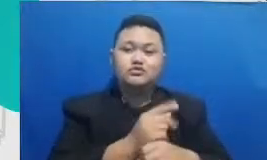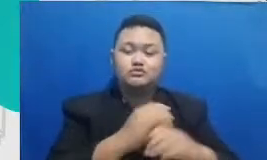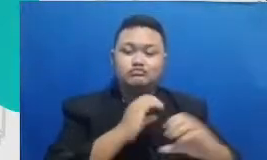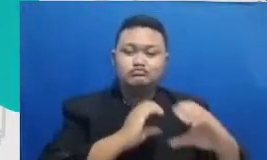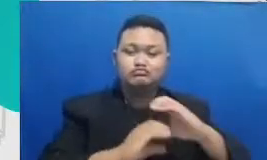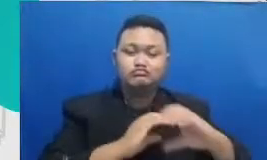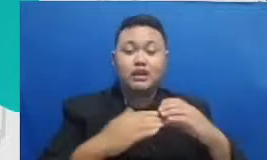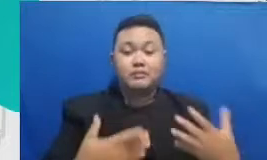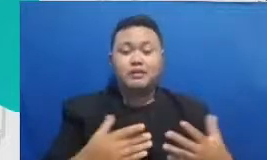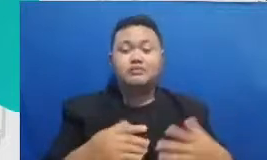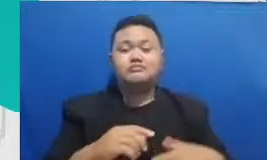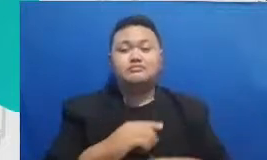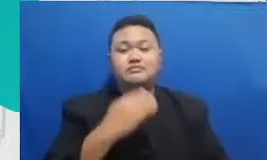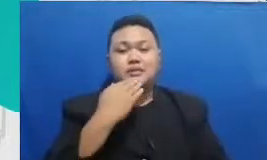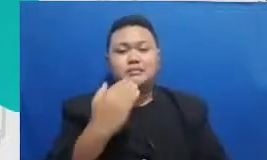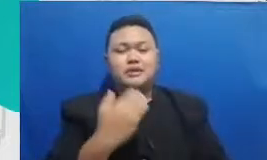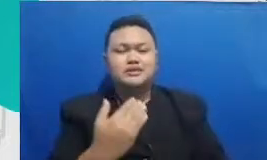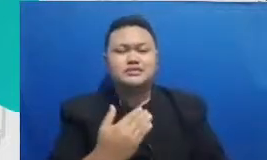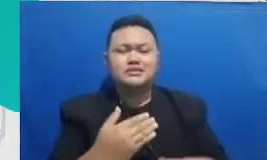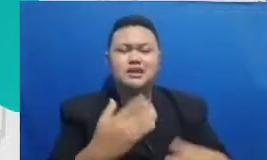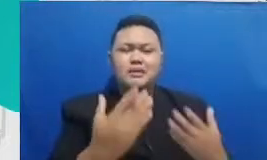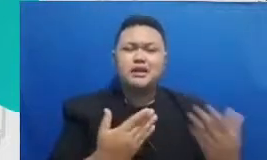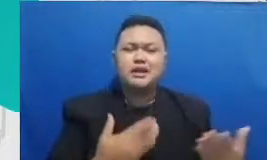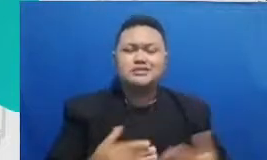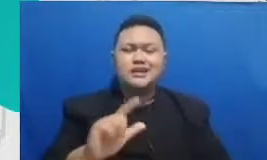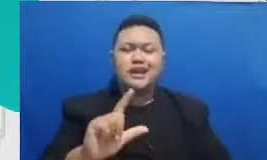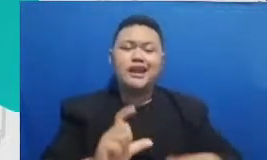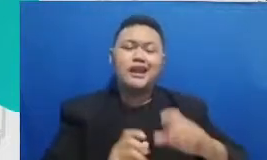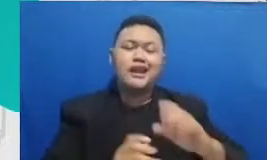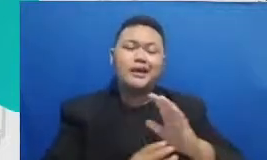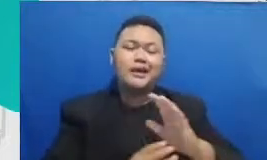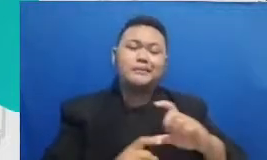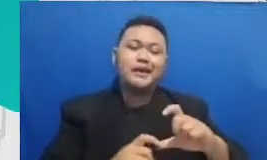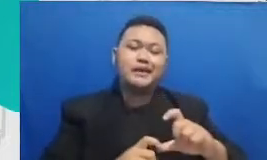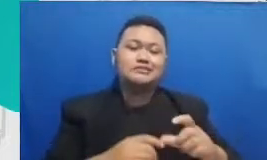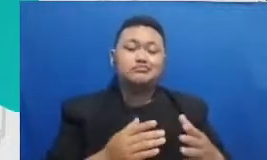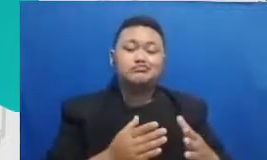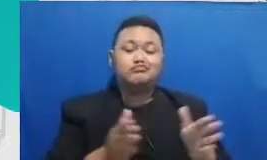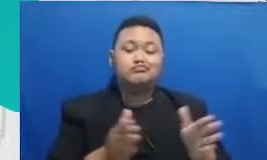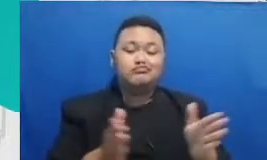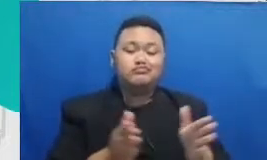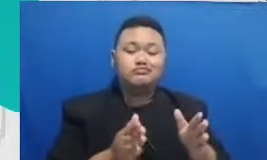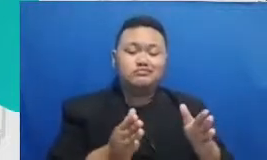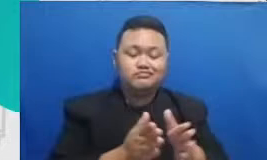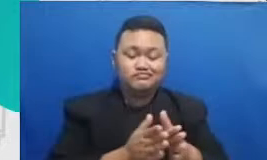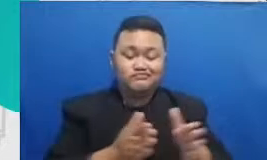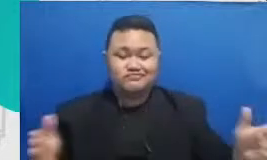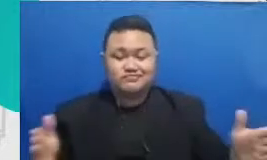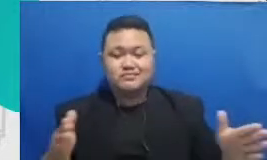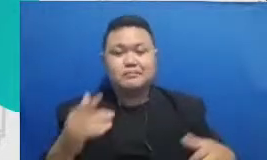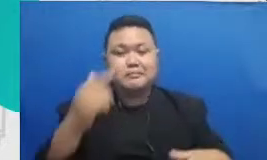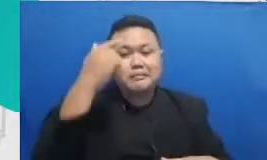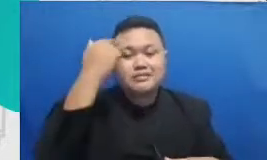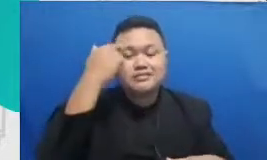atau disebut assiten dari learning management system bapak guru Bapak Dedi mungkin menggunakan